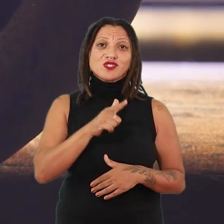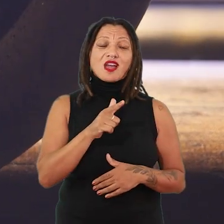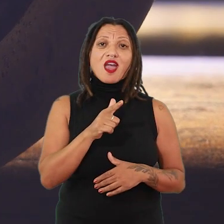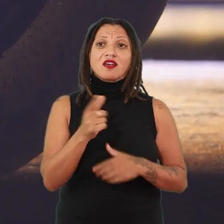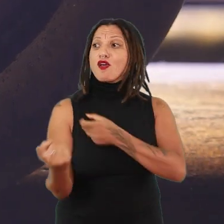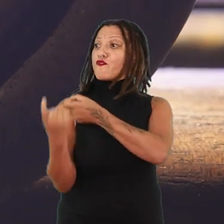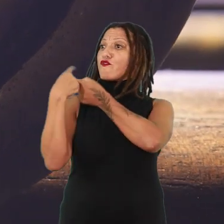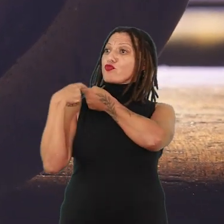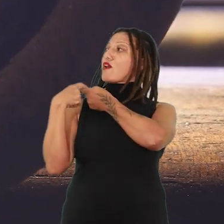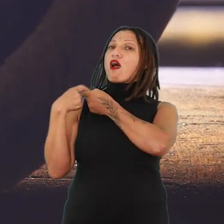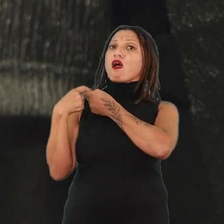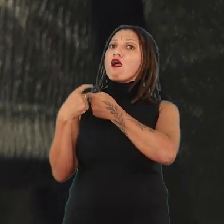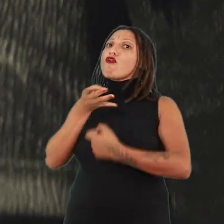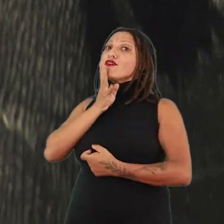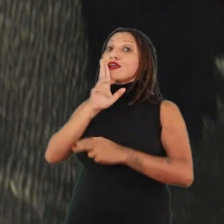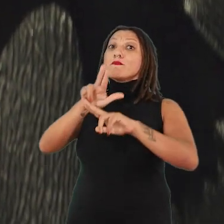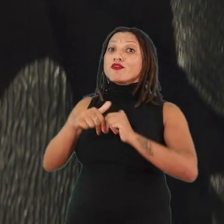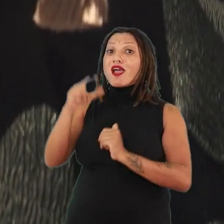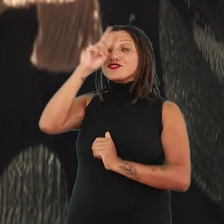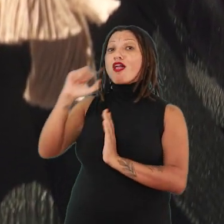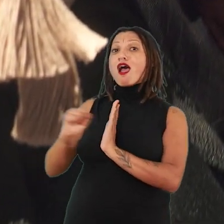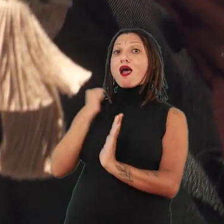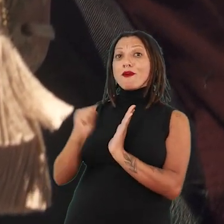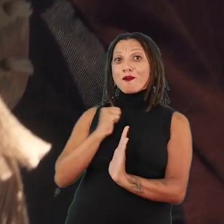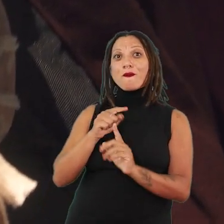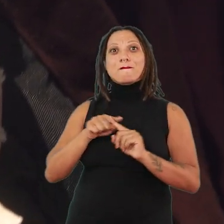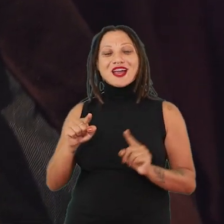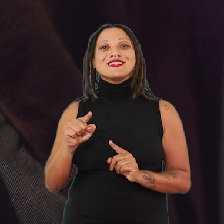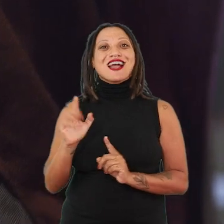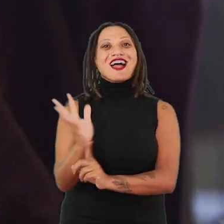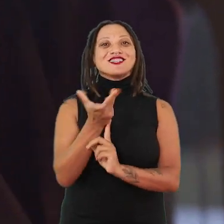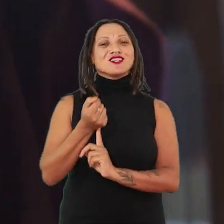justamente pelos apagamentos da história. E Caroline Ricca Lee vai compor,